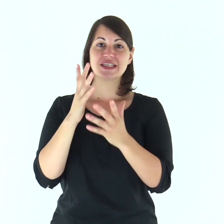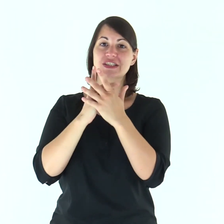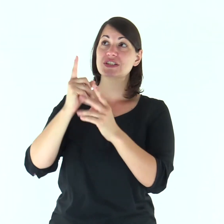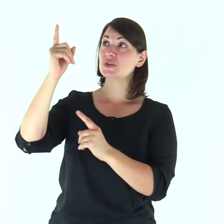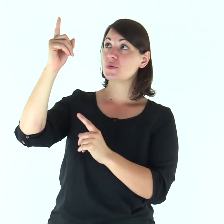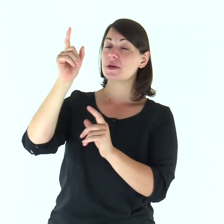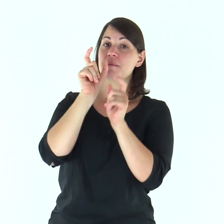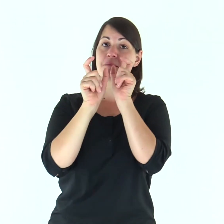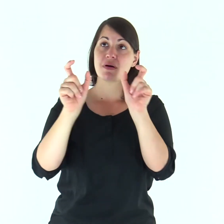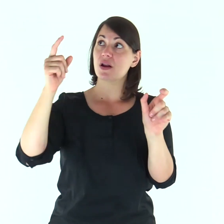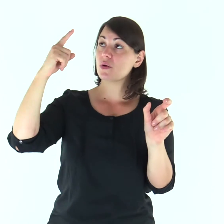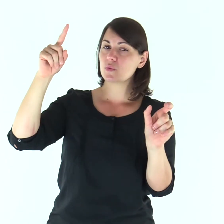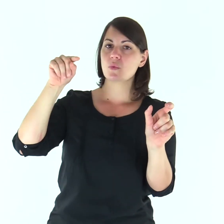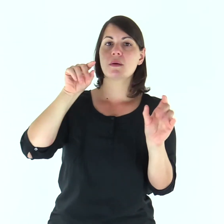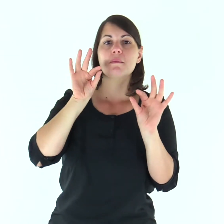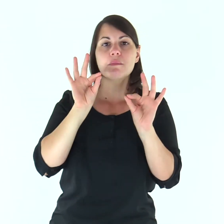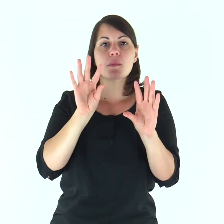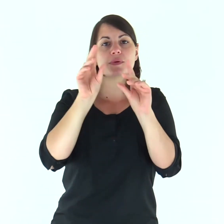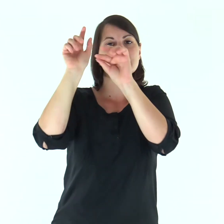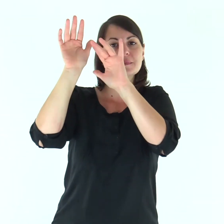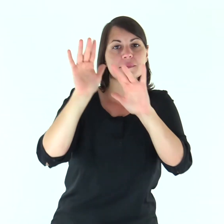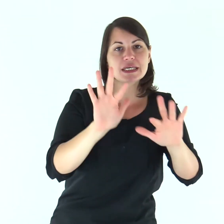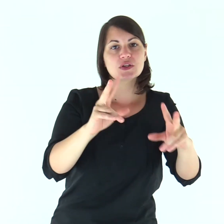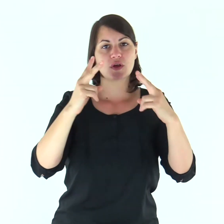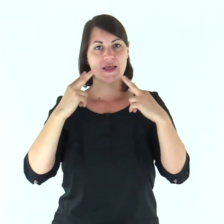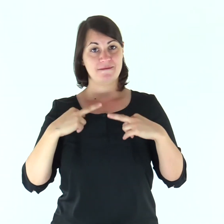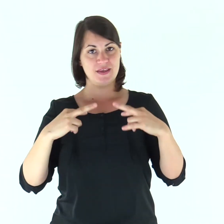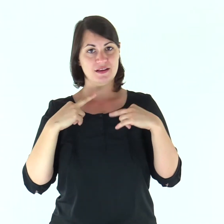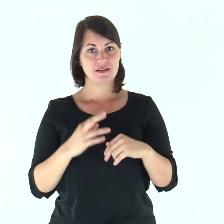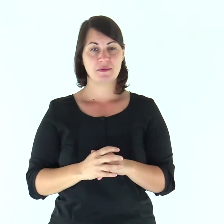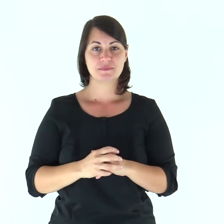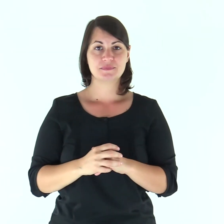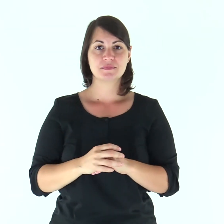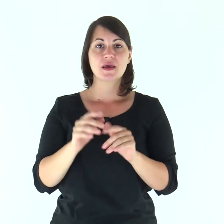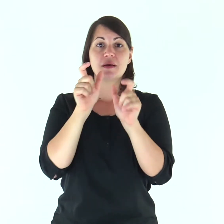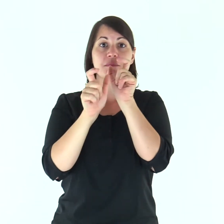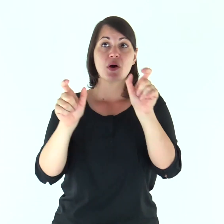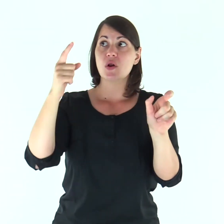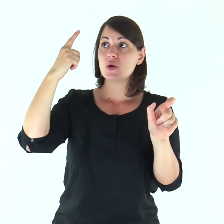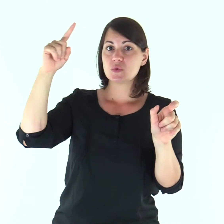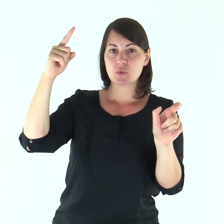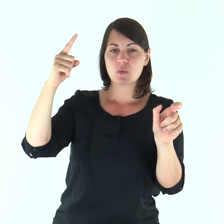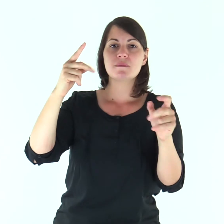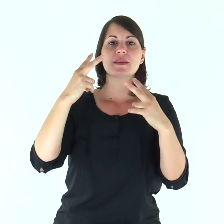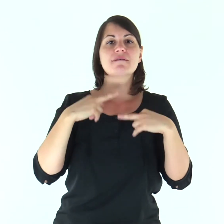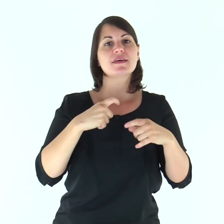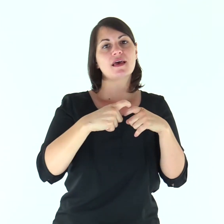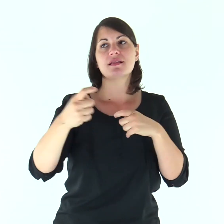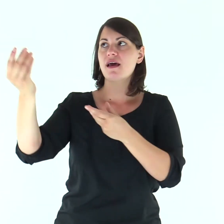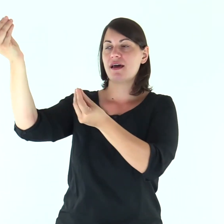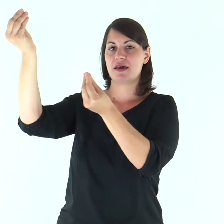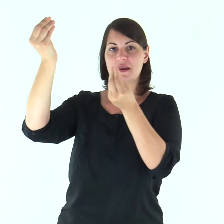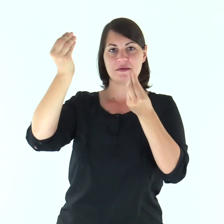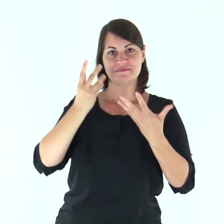Le tue parole, Signore, sono spirito e vita: tu hai parole di vita eterna.